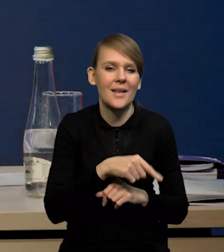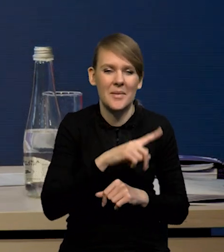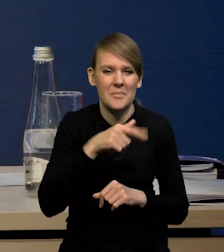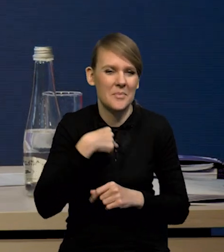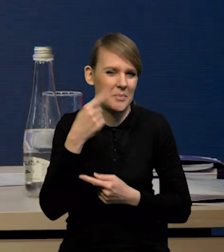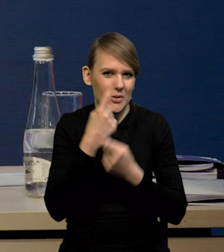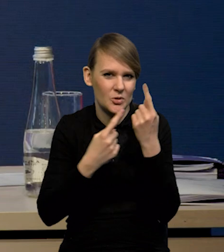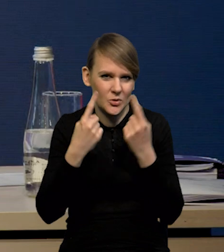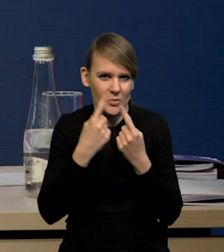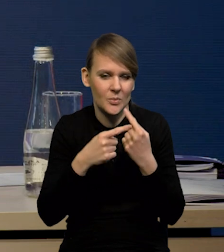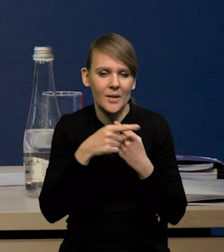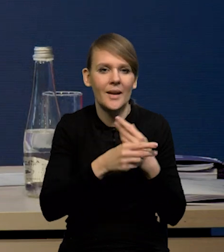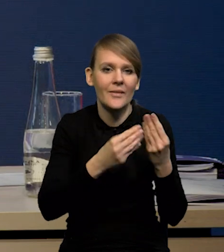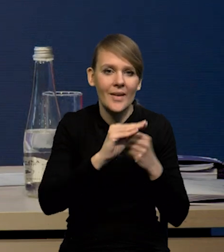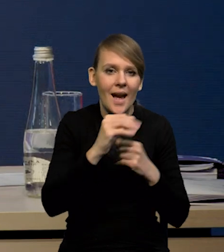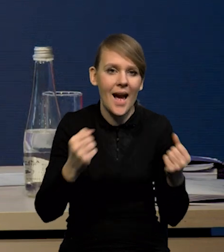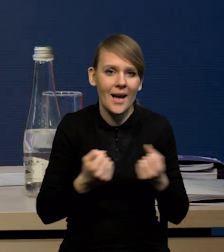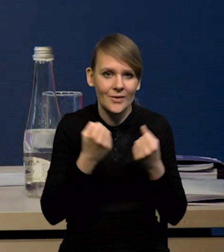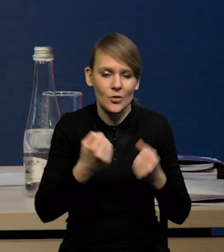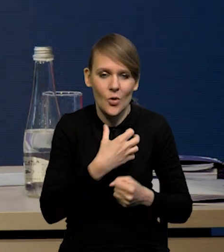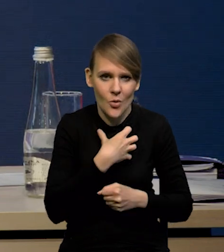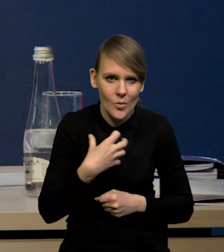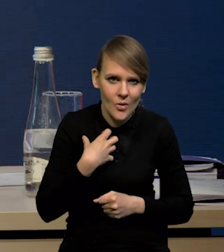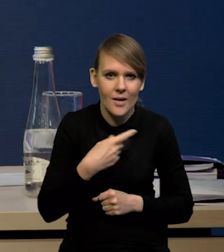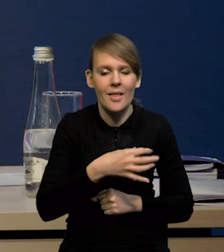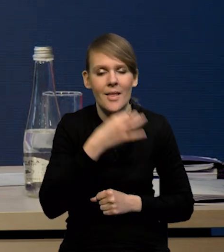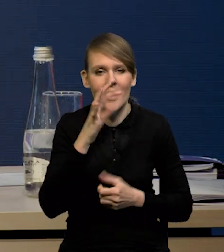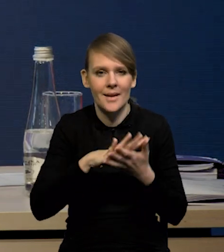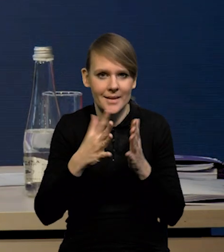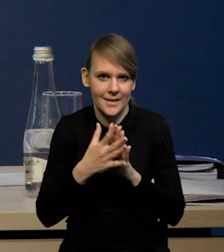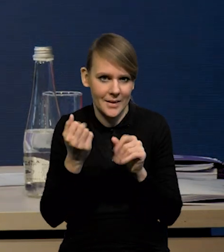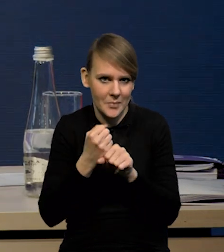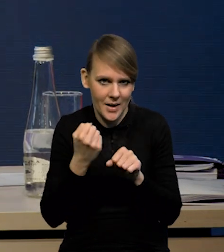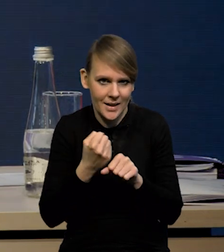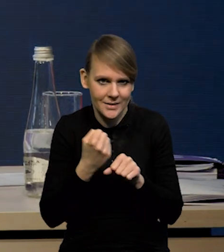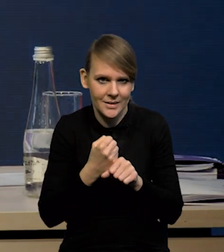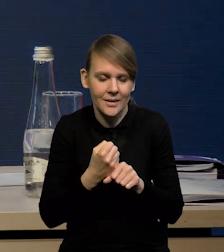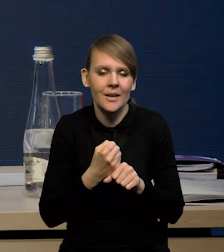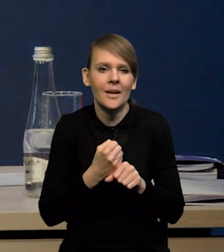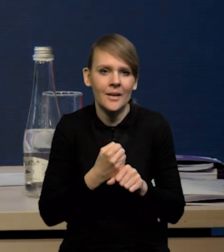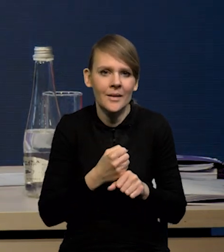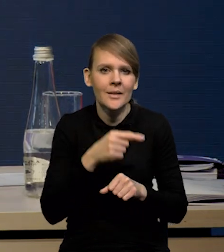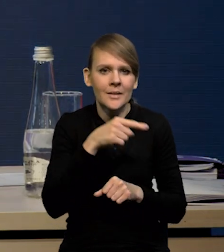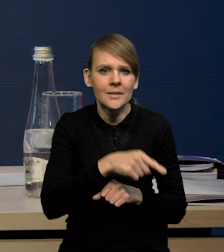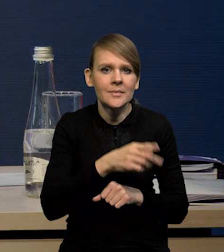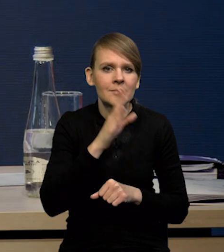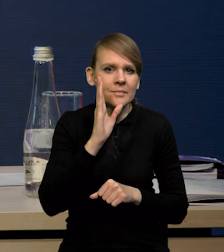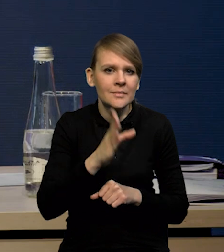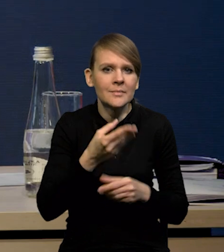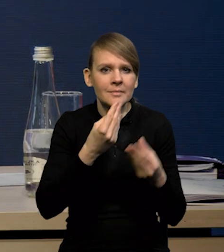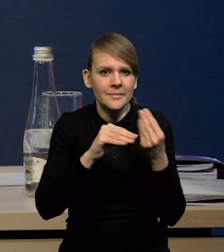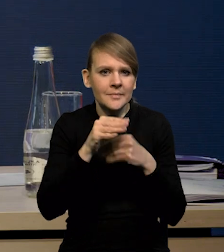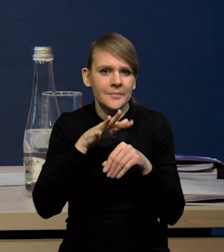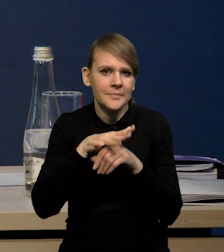bo wydaje nam się, że jednak wyższa aktywność gospodarcza i lepszy rynek pracy będą z kolei działały w kierunku większej egzystencji inflacji